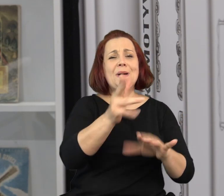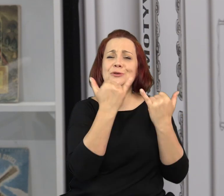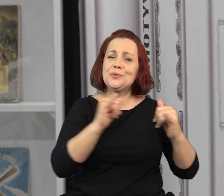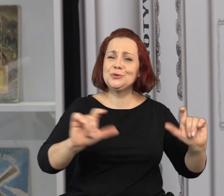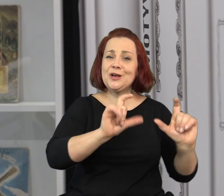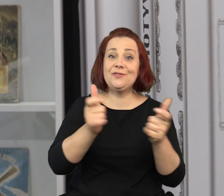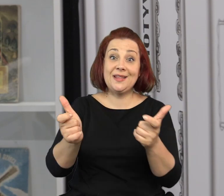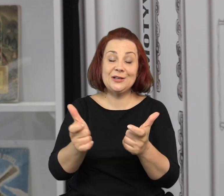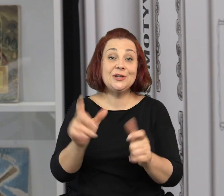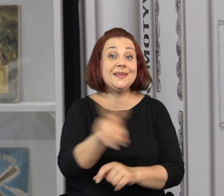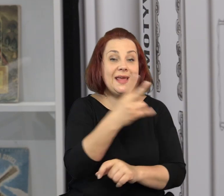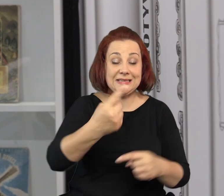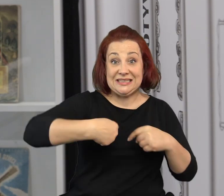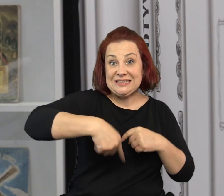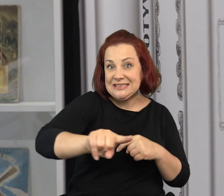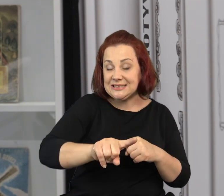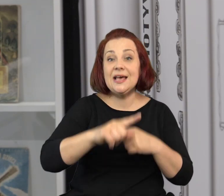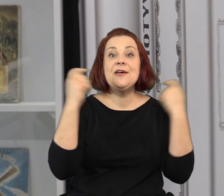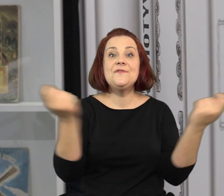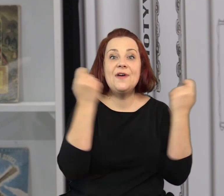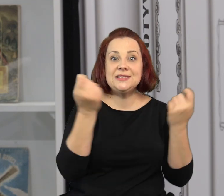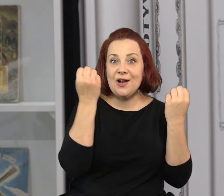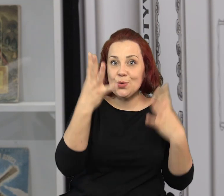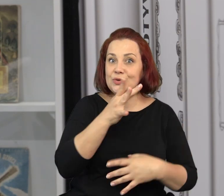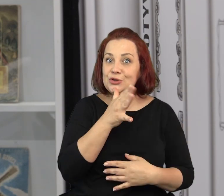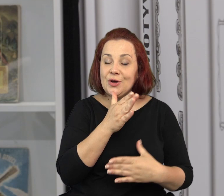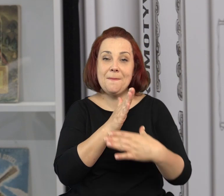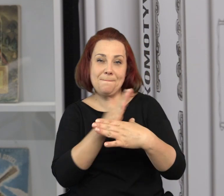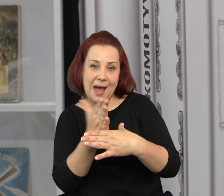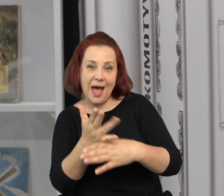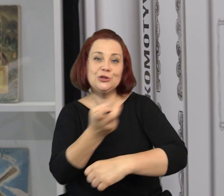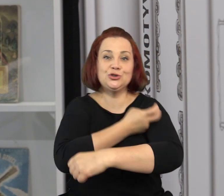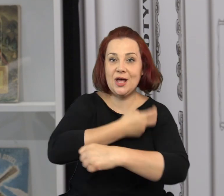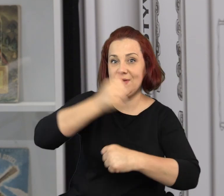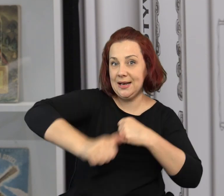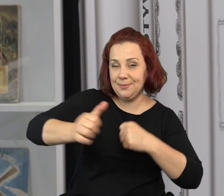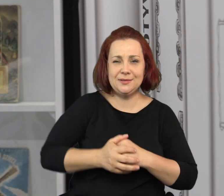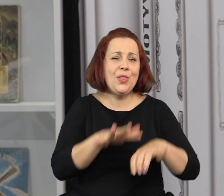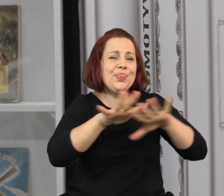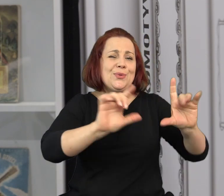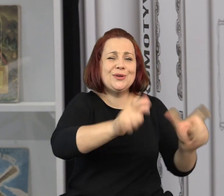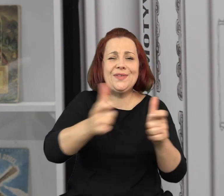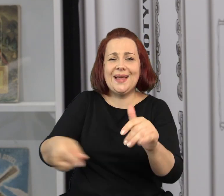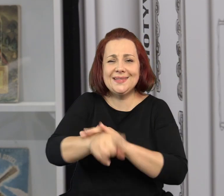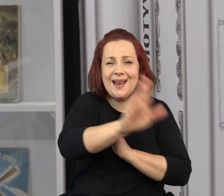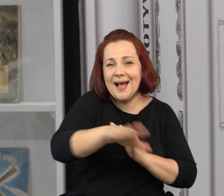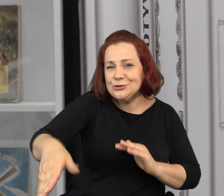Oprócz tego będzie się u nas bardzo dużo działo w czasie zbliżającego się Festiwalu Kultury Żydowskiej, na przełomie czerwca i lipca.